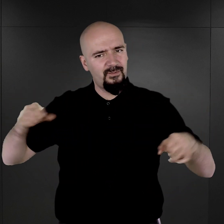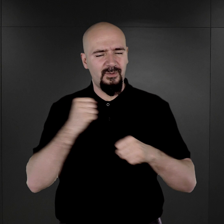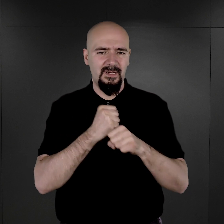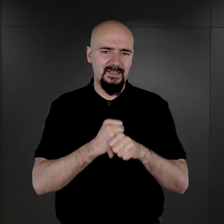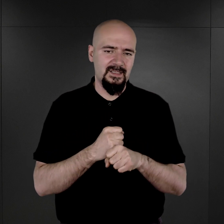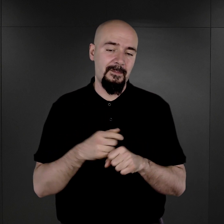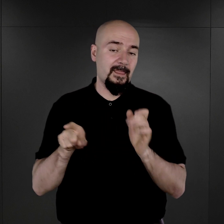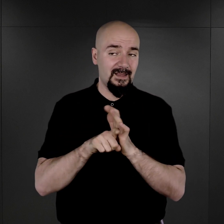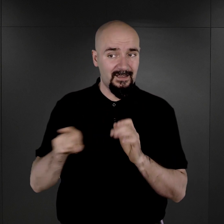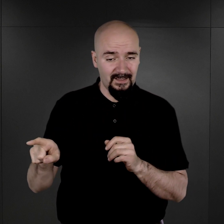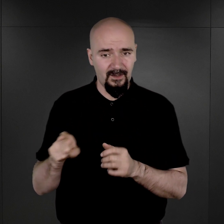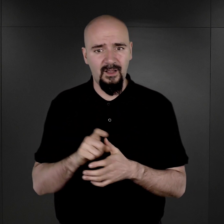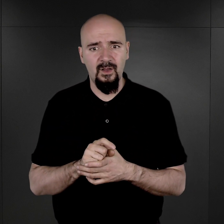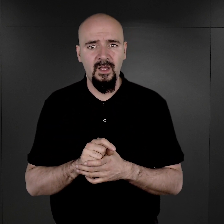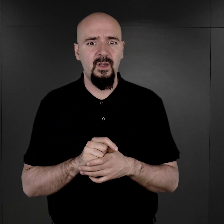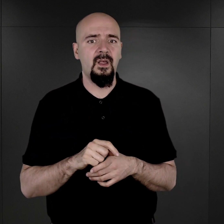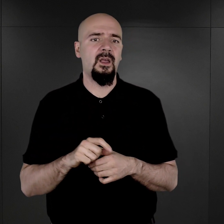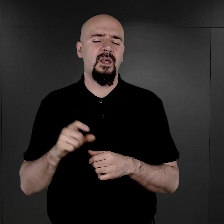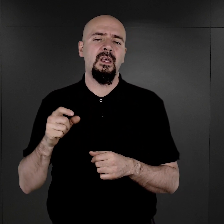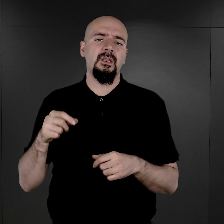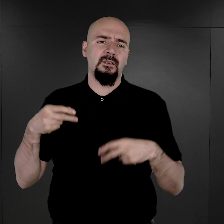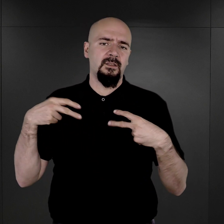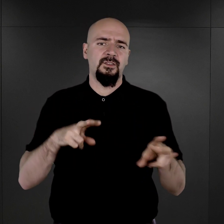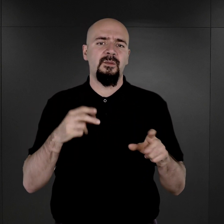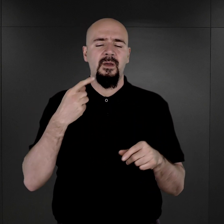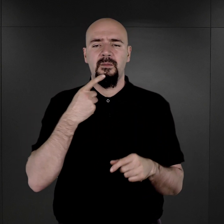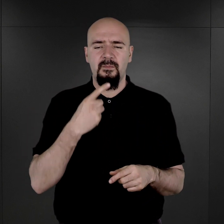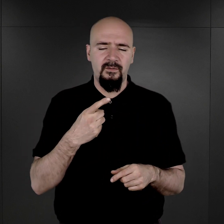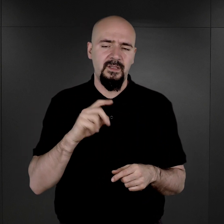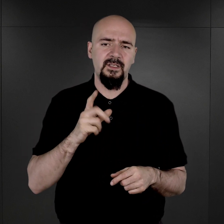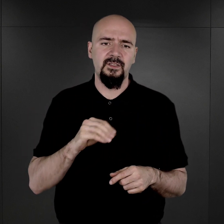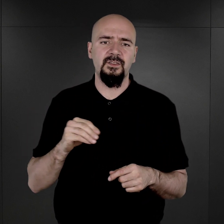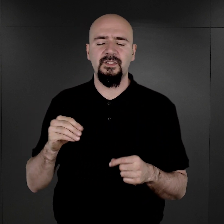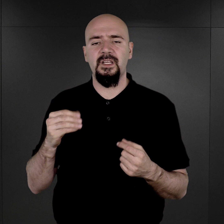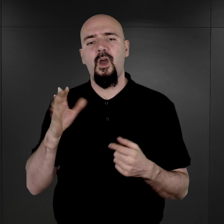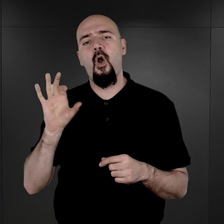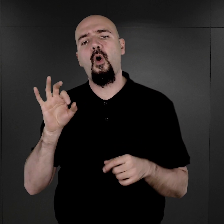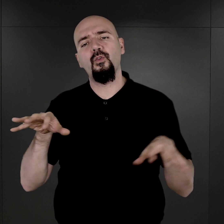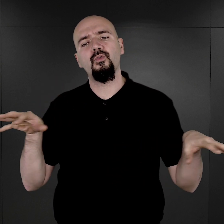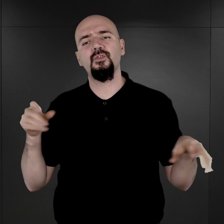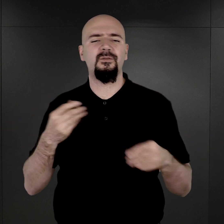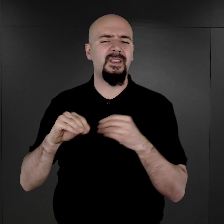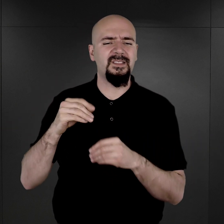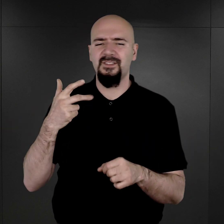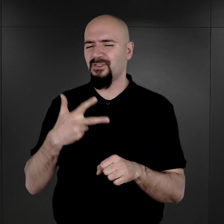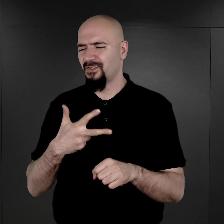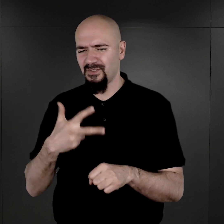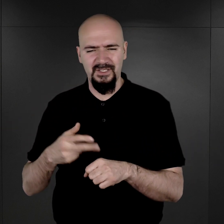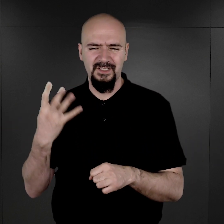i dlatego należy uznać, że jednak o wiele, wiele więcej niż te 39 tysięcy zachowanych fotografii powstało,